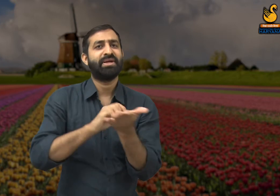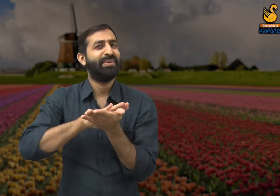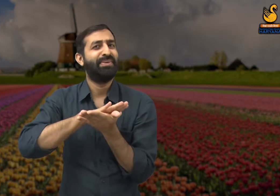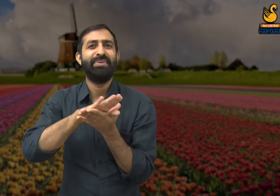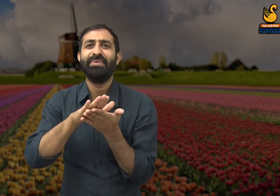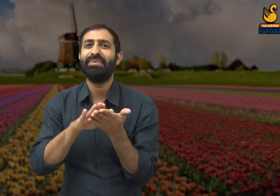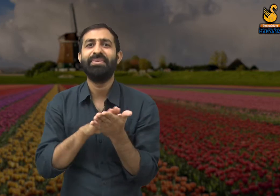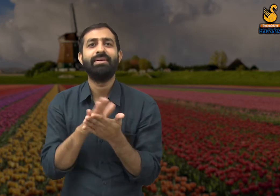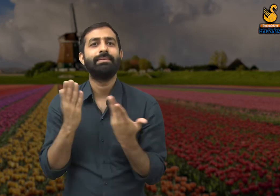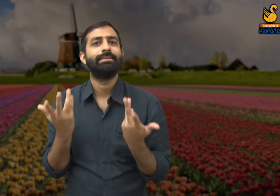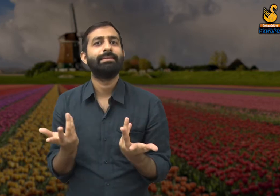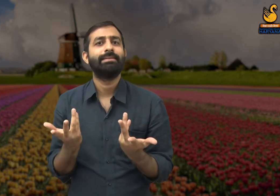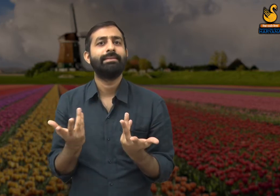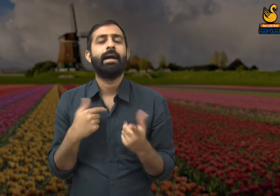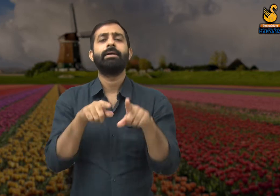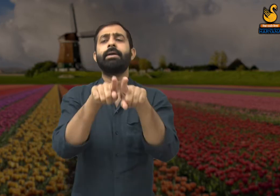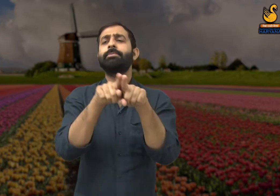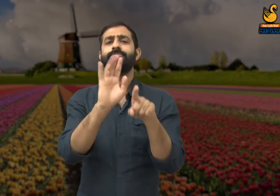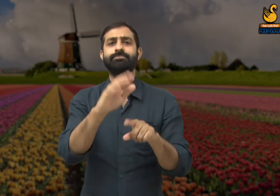यानी ऐसे लोगों की मेहनत का कोई मूल्य ही नहीं बचा है.